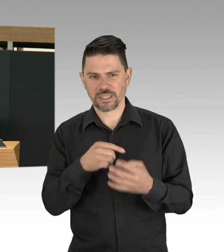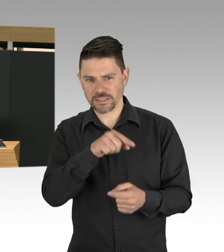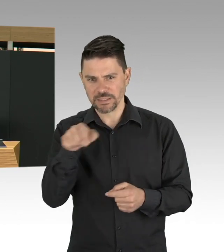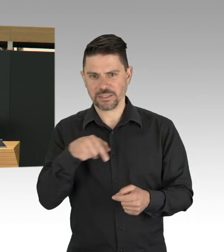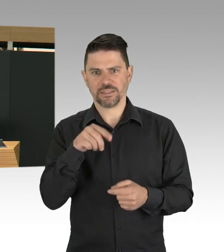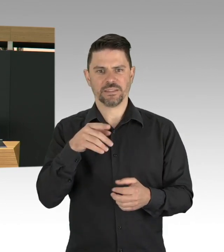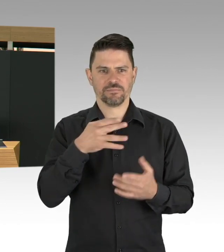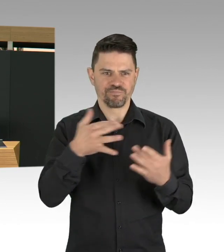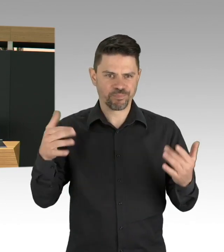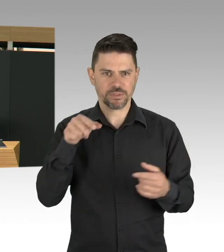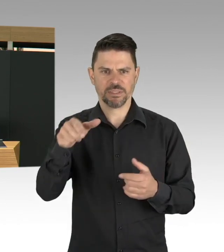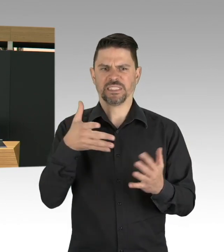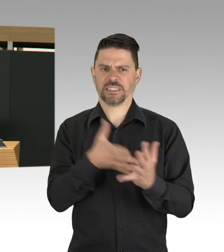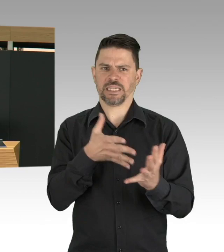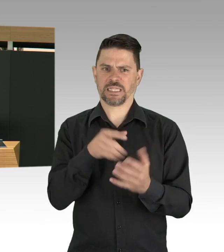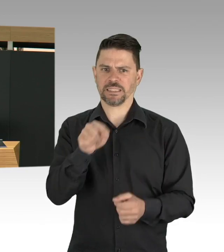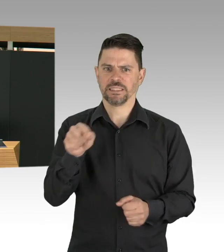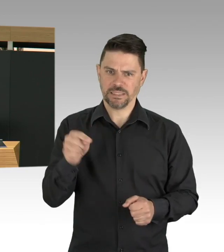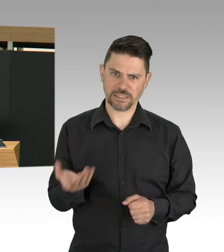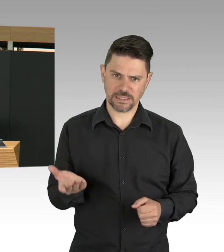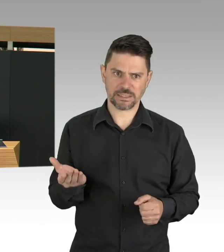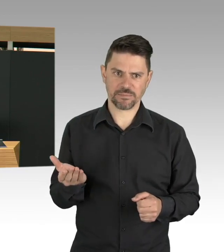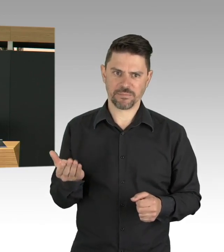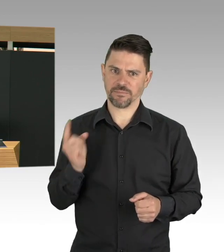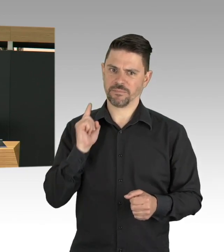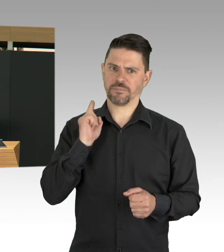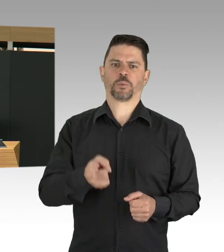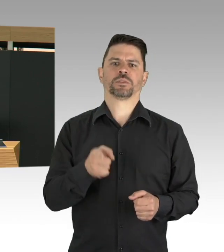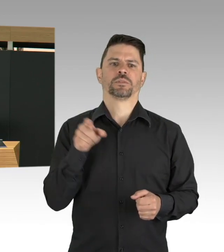deswegen finde ich die Initiativen der Bezirke an dieser Stelle auch richtig und gut